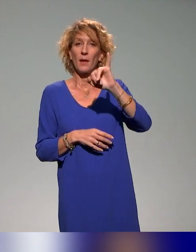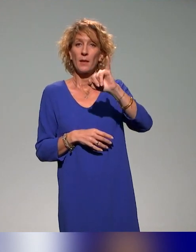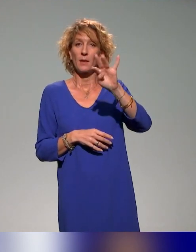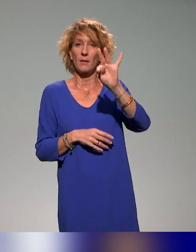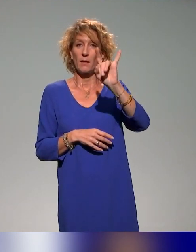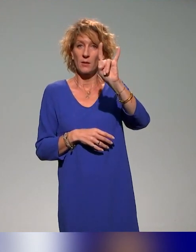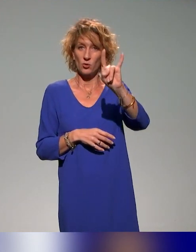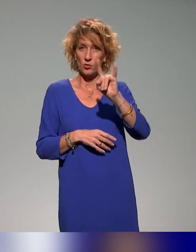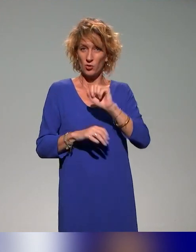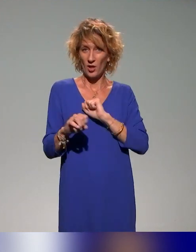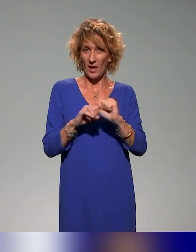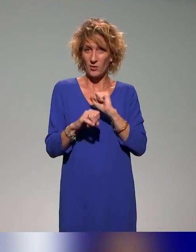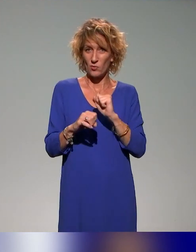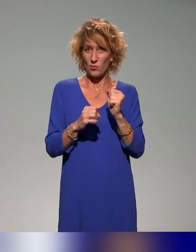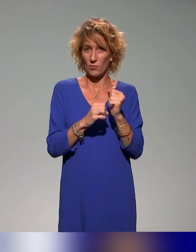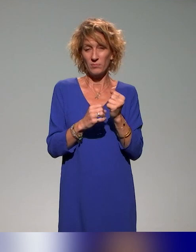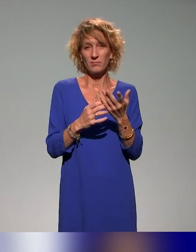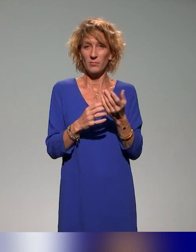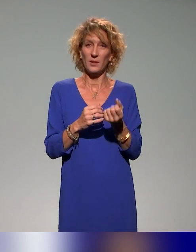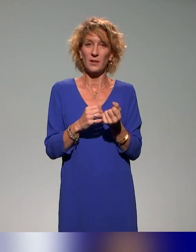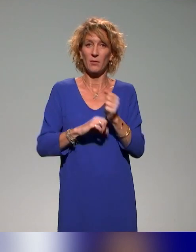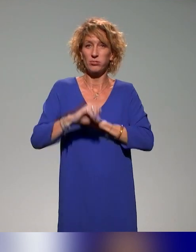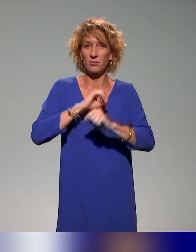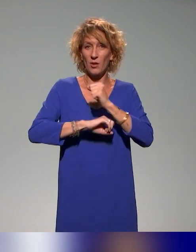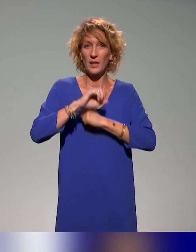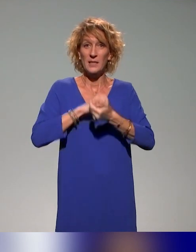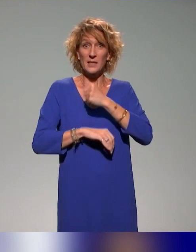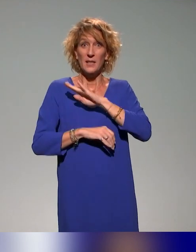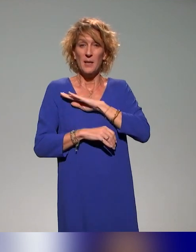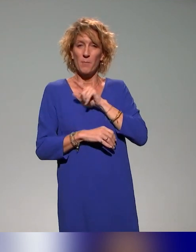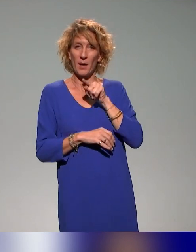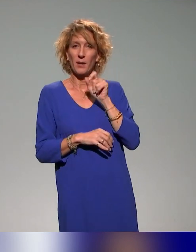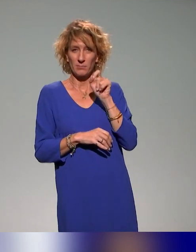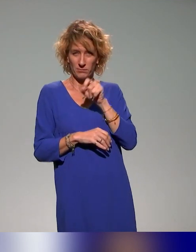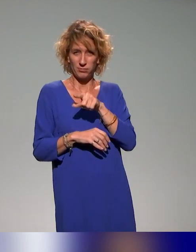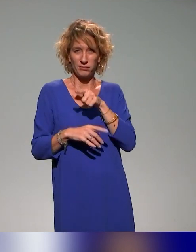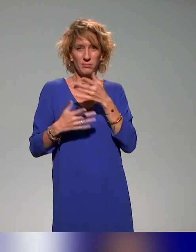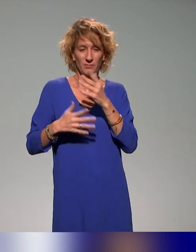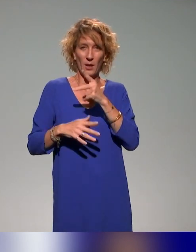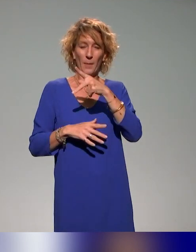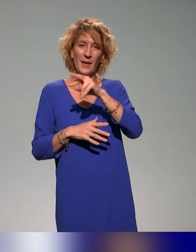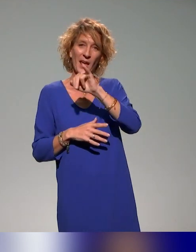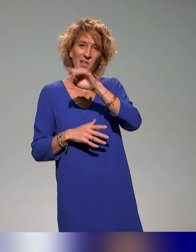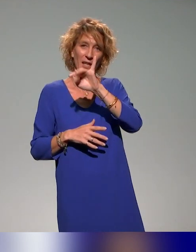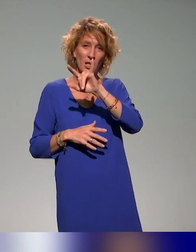action du PRITH de La Réunion, Plan Régional d'Insertion des Travailleurs Handicapés, qui est cofinancée par l'AGEFIPH,